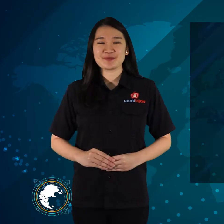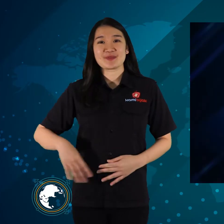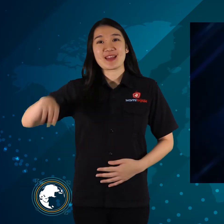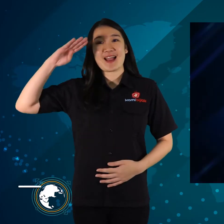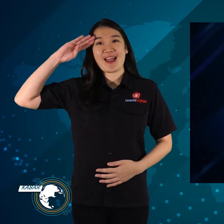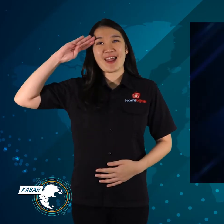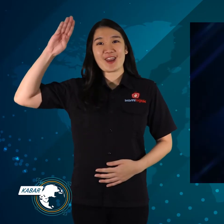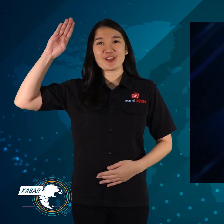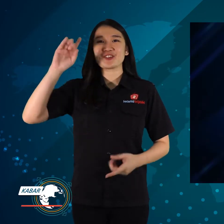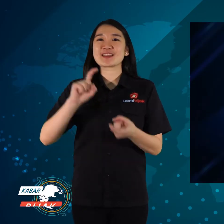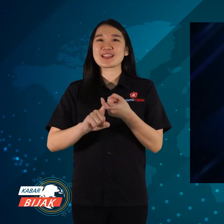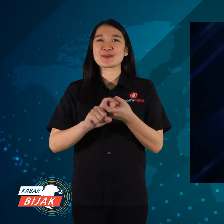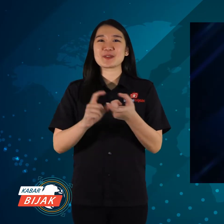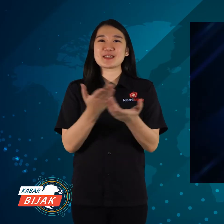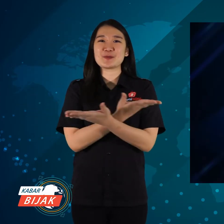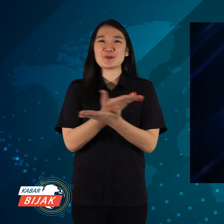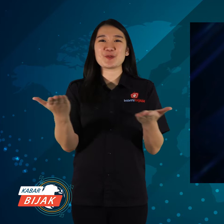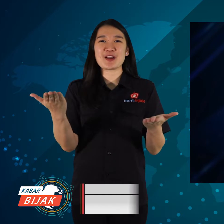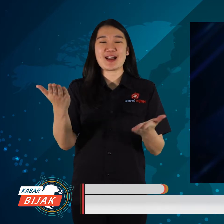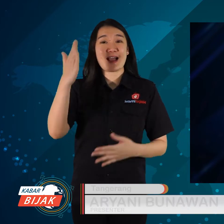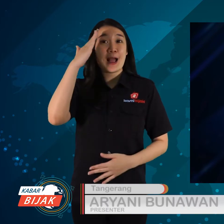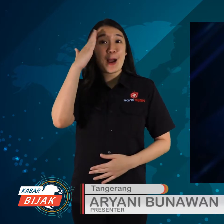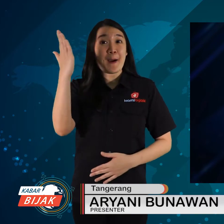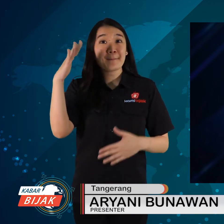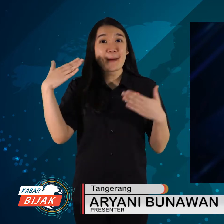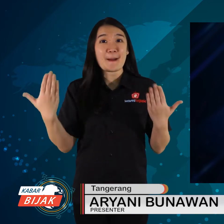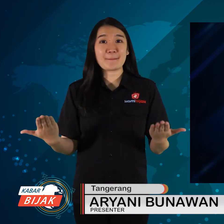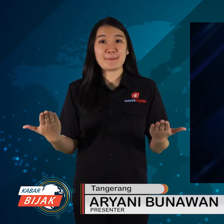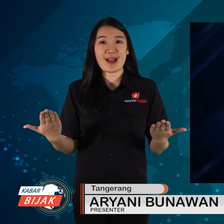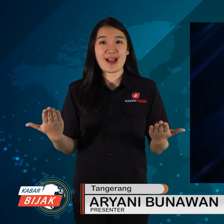Halo teman-teman semua, apa kabar?